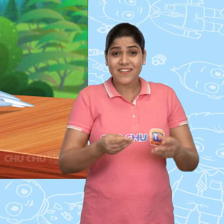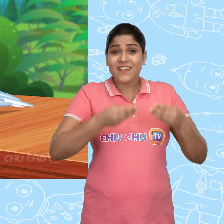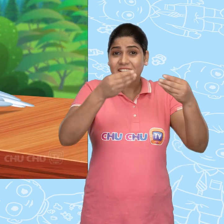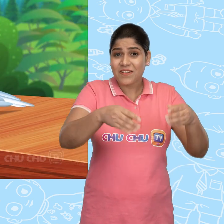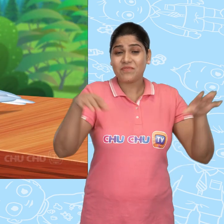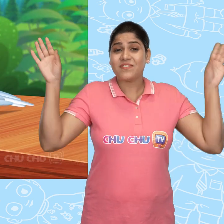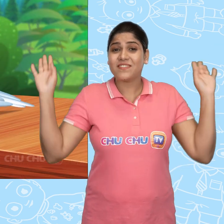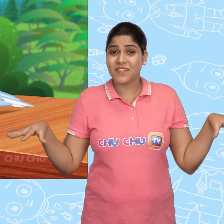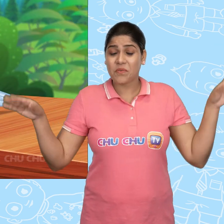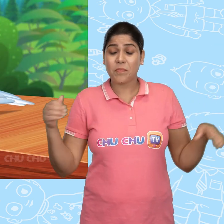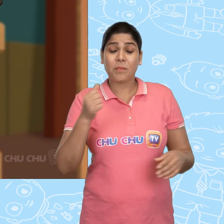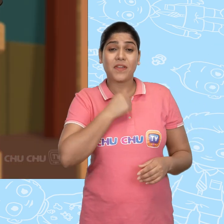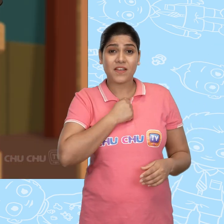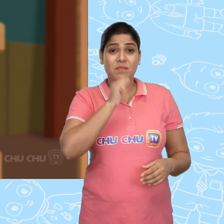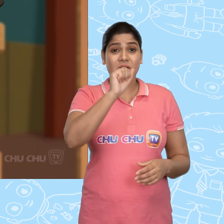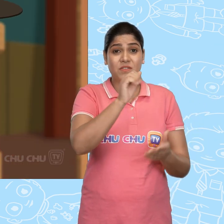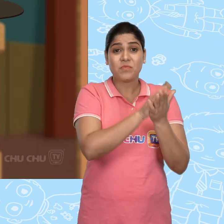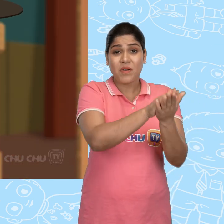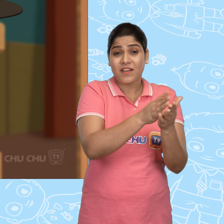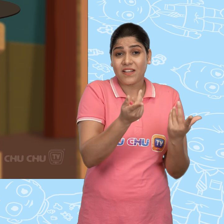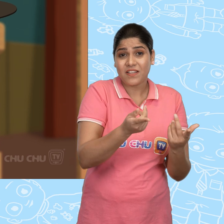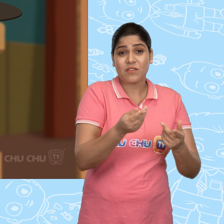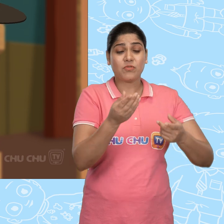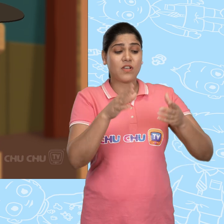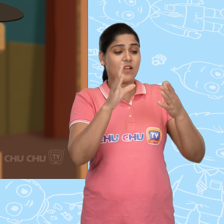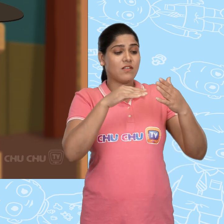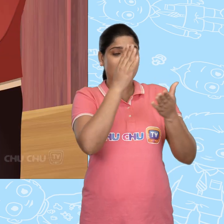ये लो चिड़ियों! मेरे पास तुम्हारे लिए कुछ bread के टुकड़े हैं.